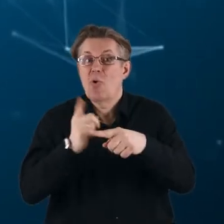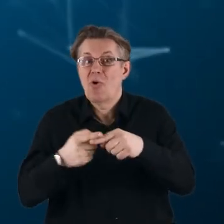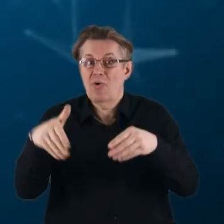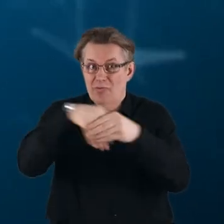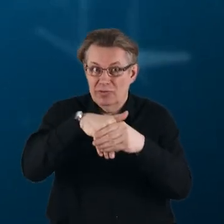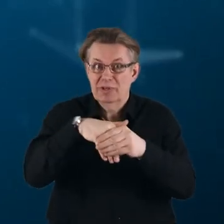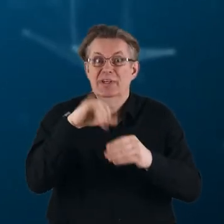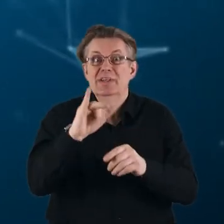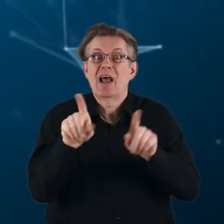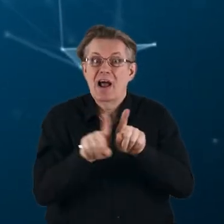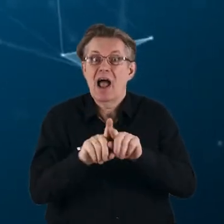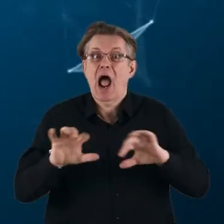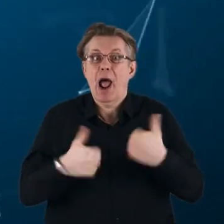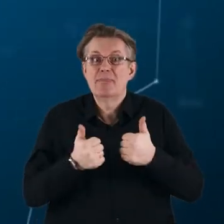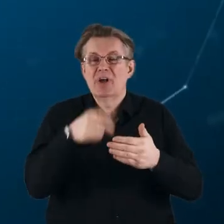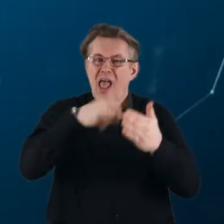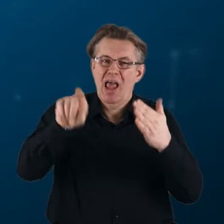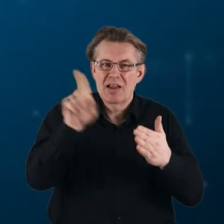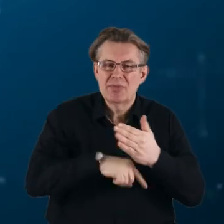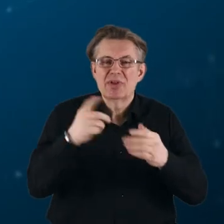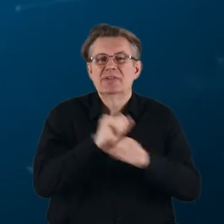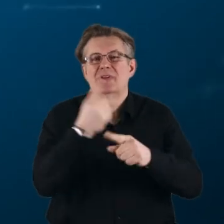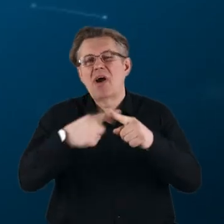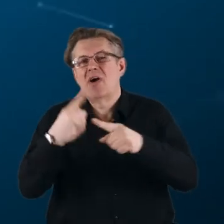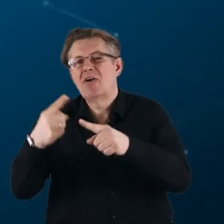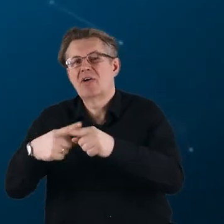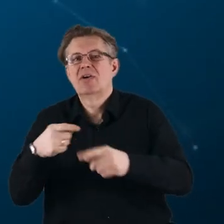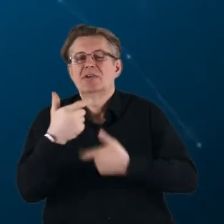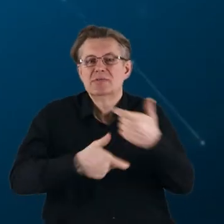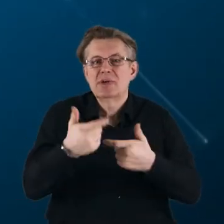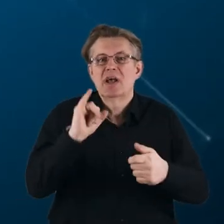a także po to aby eliminować fragmentację działań i wysiłków badawczych.